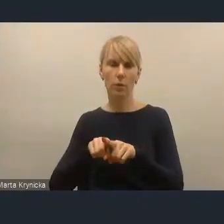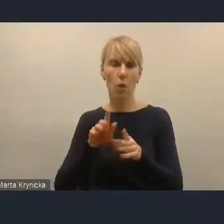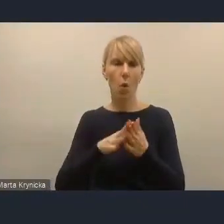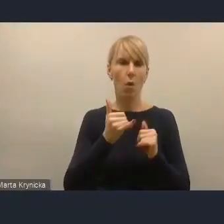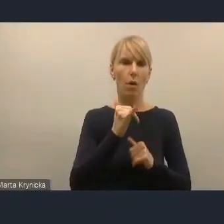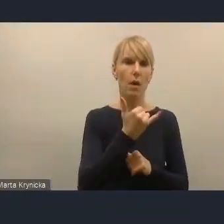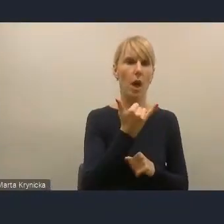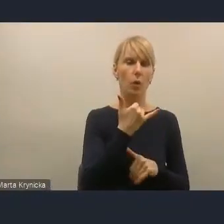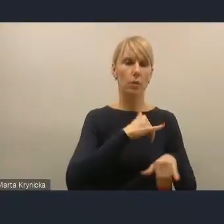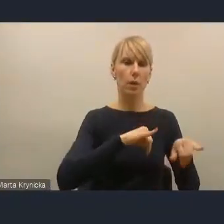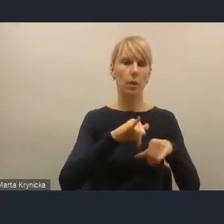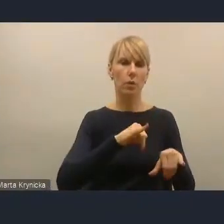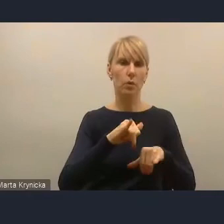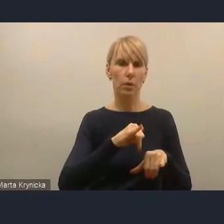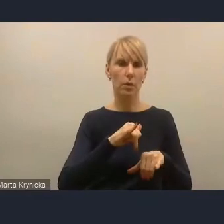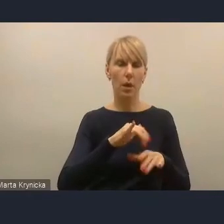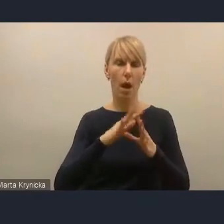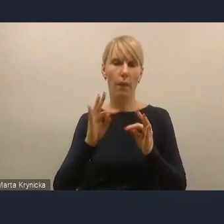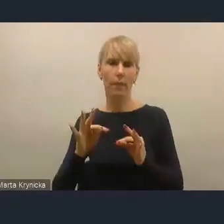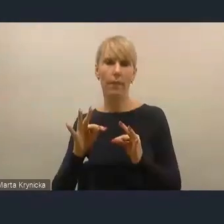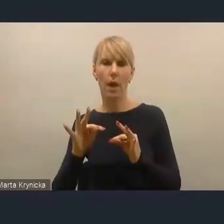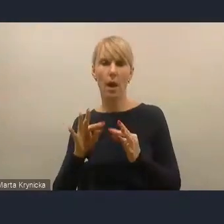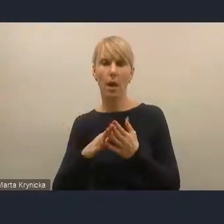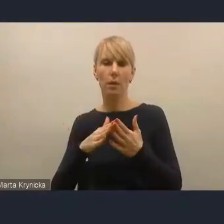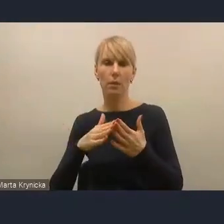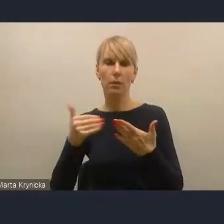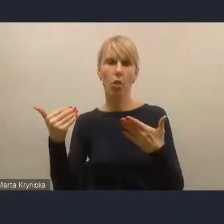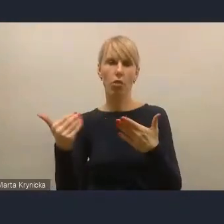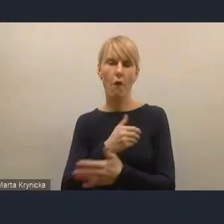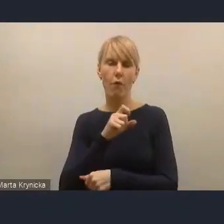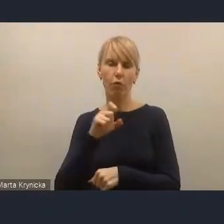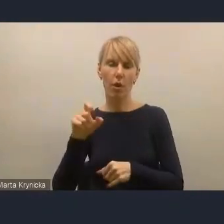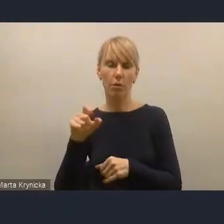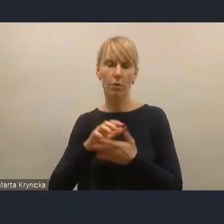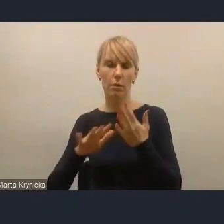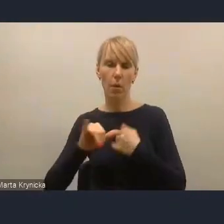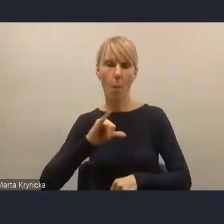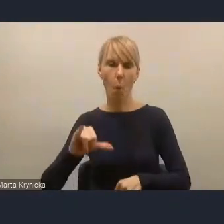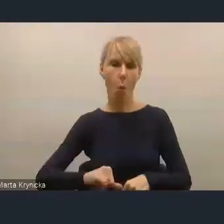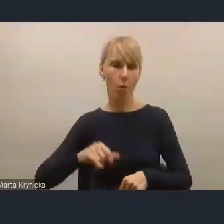a w tej chwili nowoczesny burmistrz czy prezydent buduje relacje z mieszkańcami,